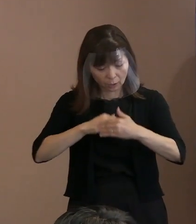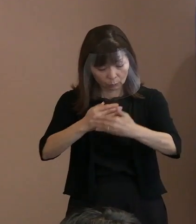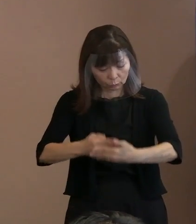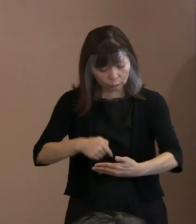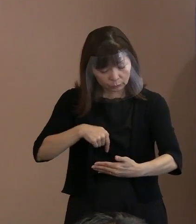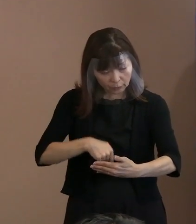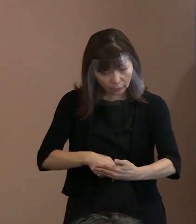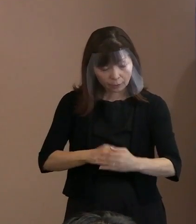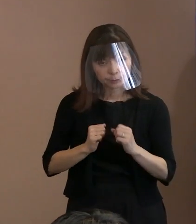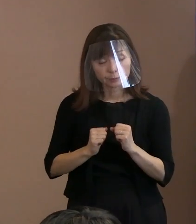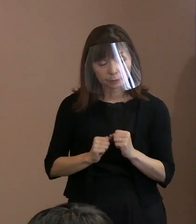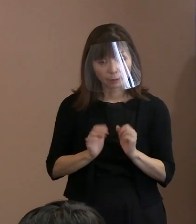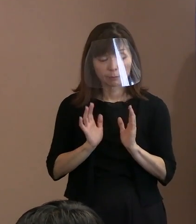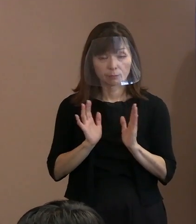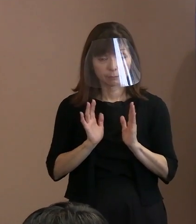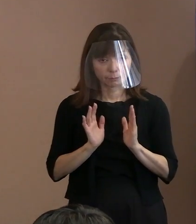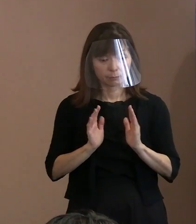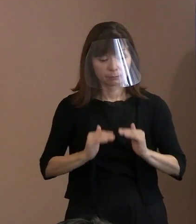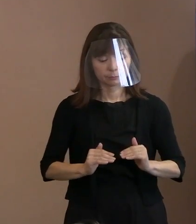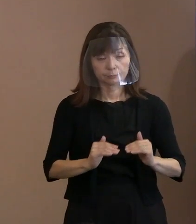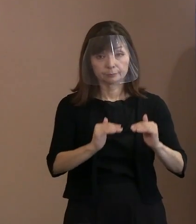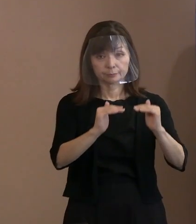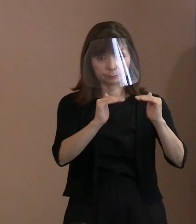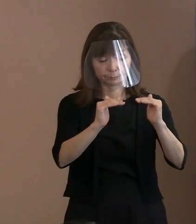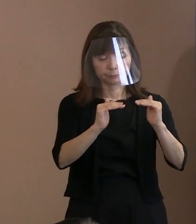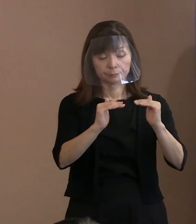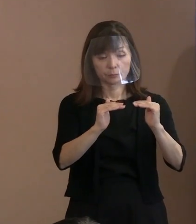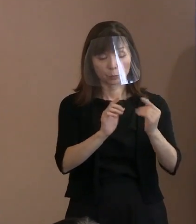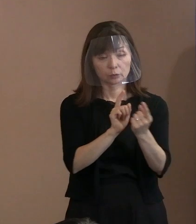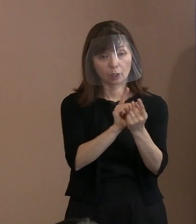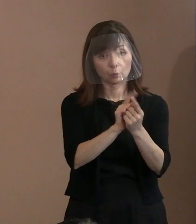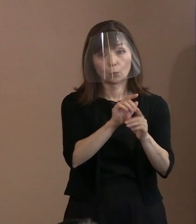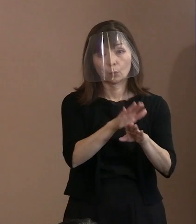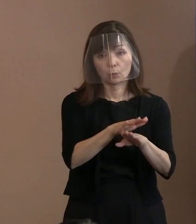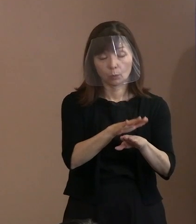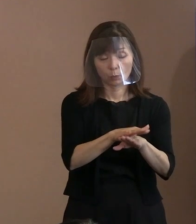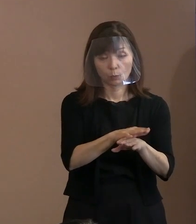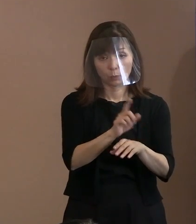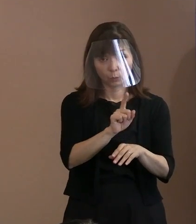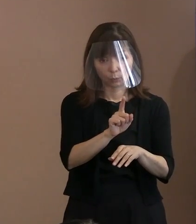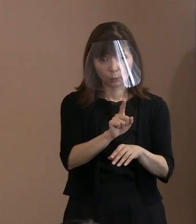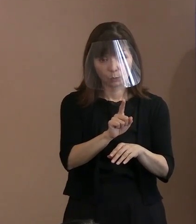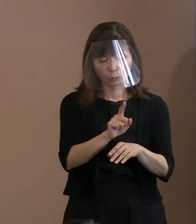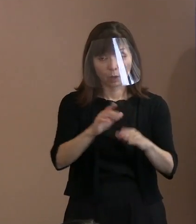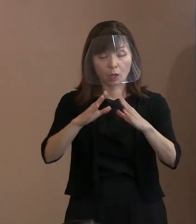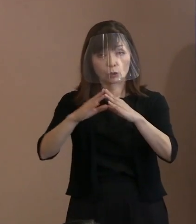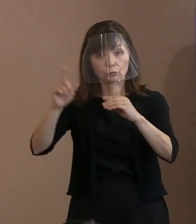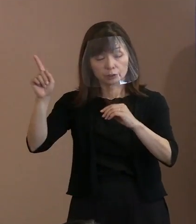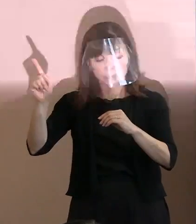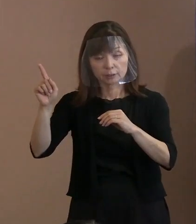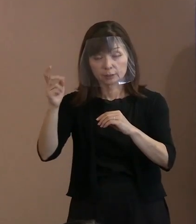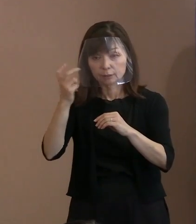市長のお考えをお聞かせいただきたいのと､ 国が今審査方法を検討しているようなことも 聞いているのですけれども､